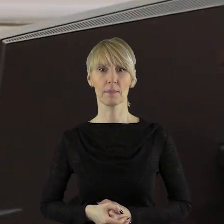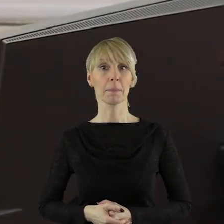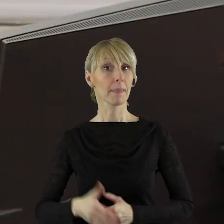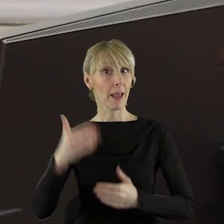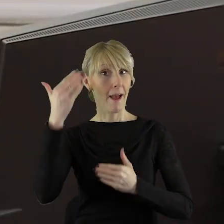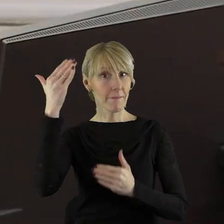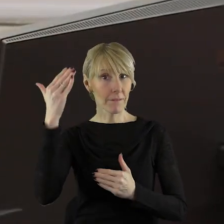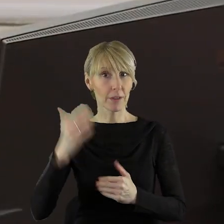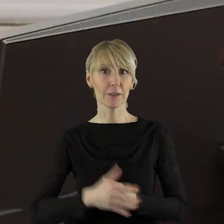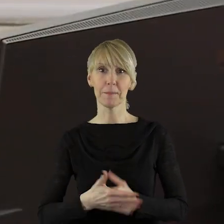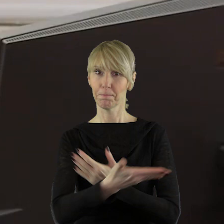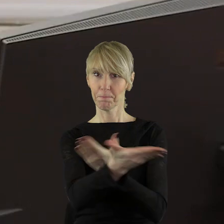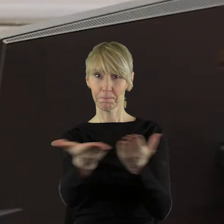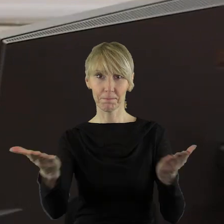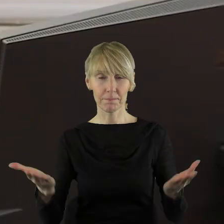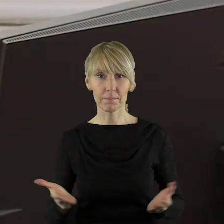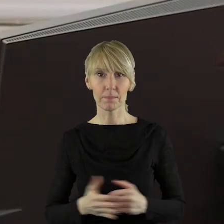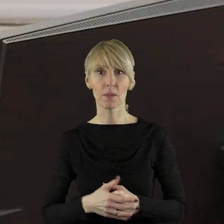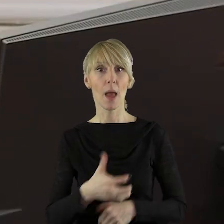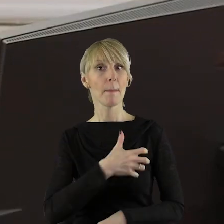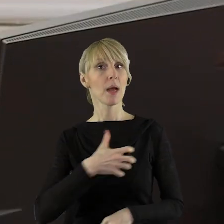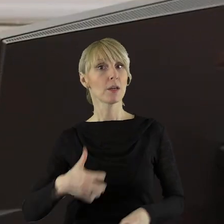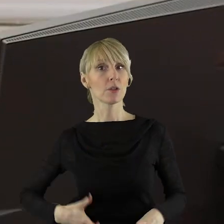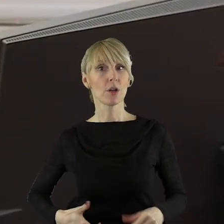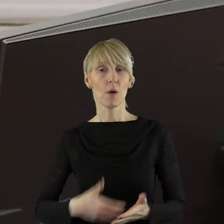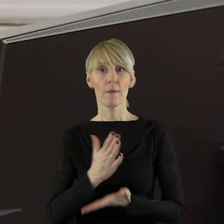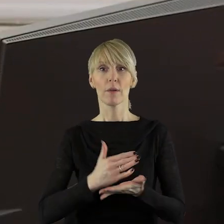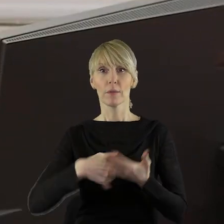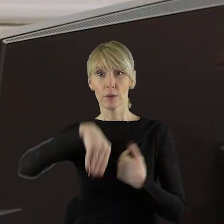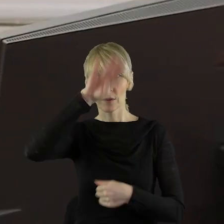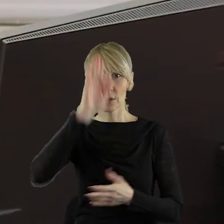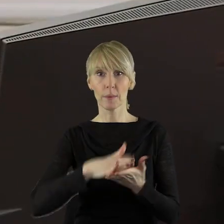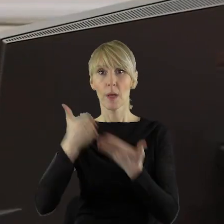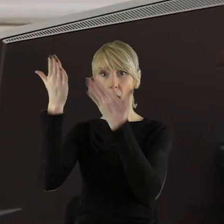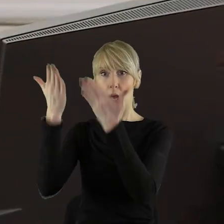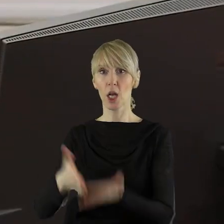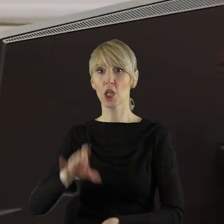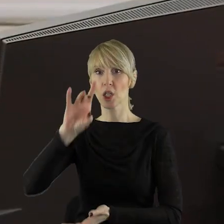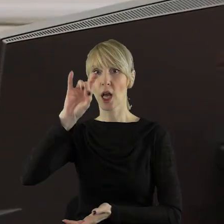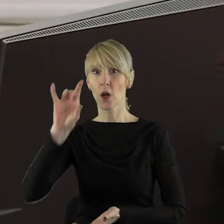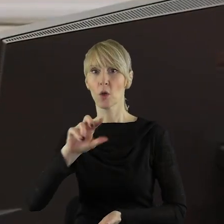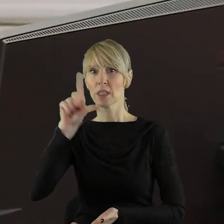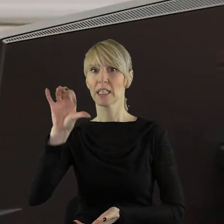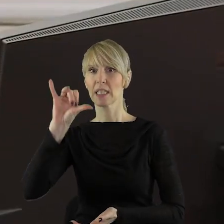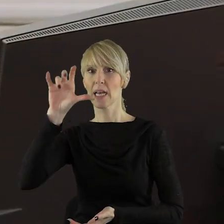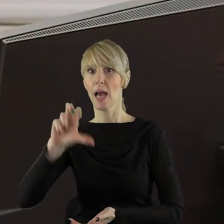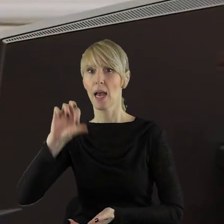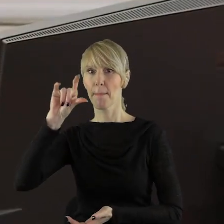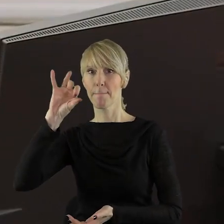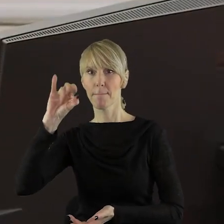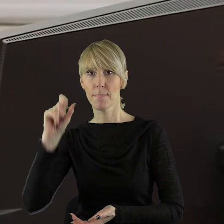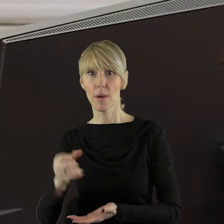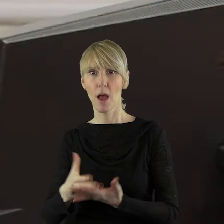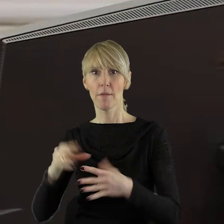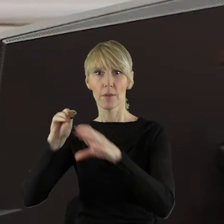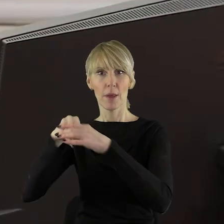Witam wszystkich państwa radnych. Witam Marszałka Województwa Łódzkiego, pana Grzegorza Schreibera wraz z zarządem. Witam dyrektorów, pracowników